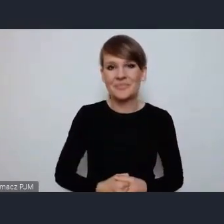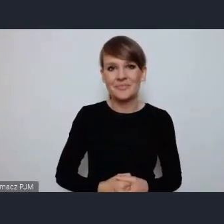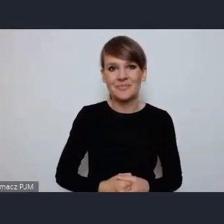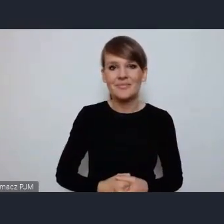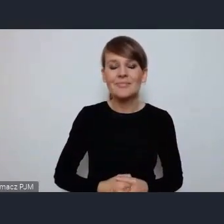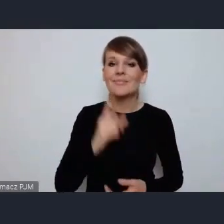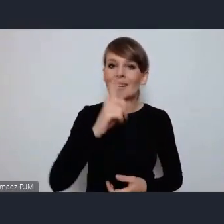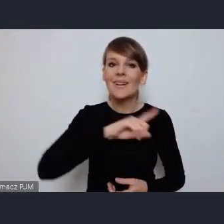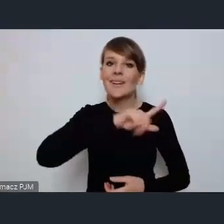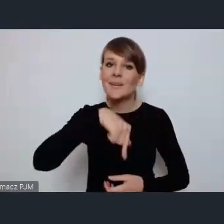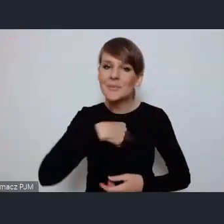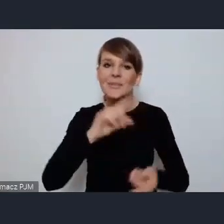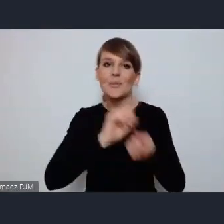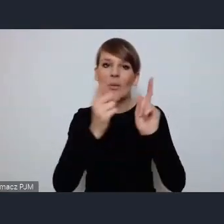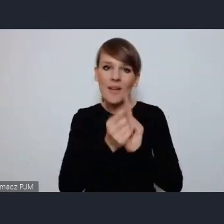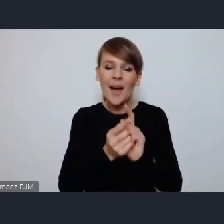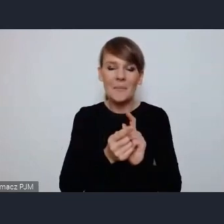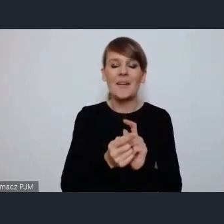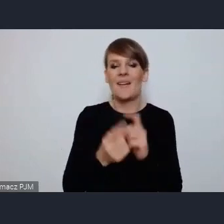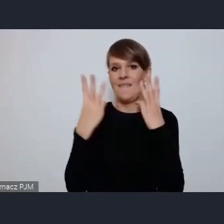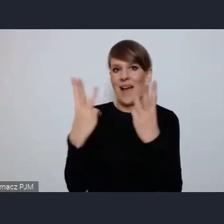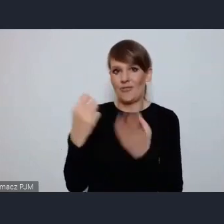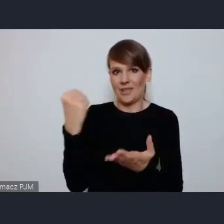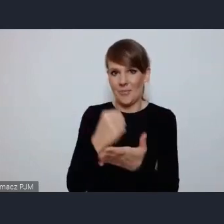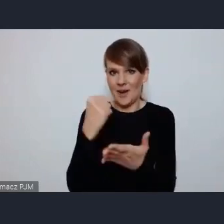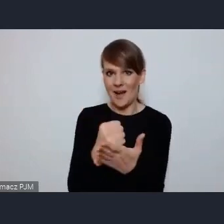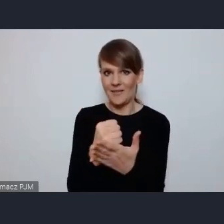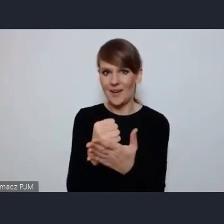spotykamy się bardzo słusznej sprawie i jest mi niezmiernie miło